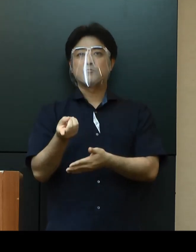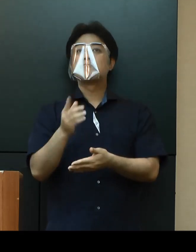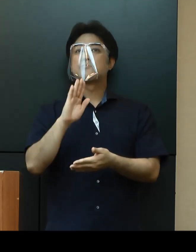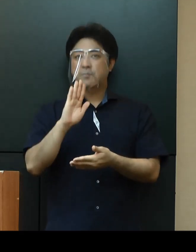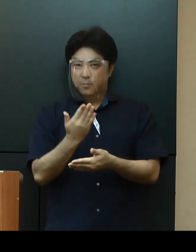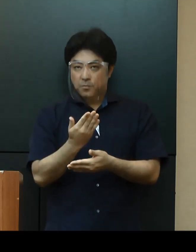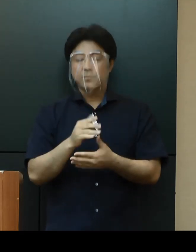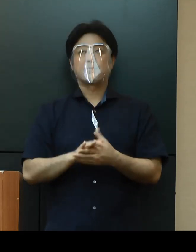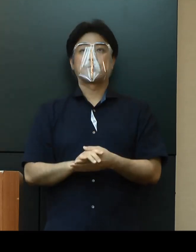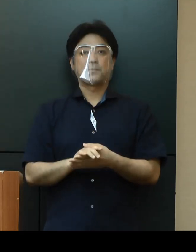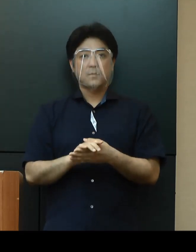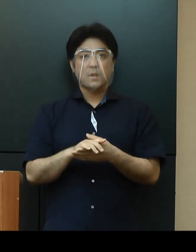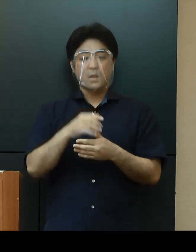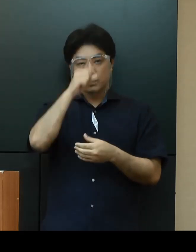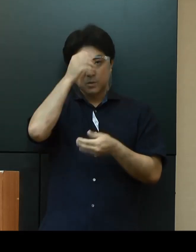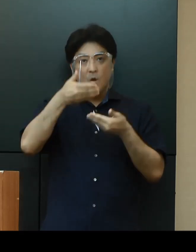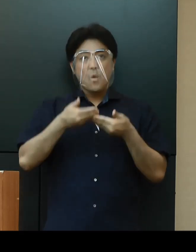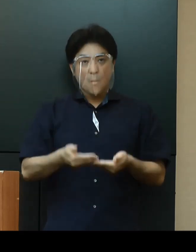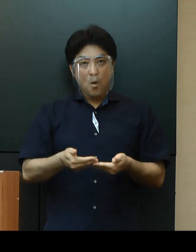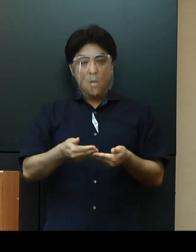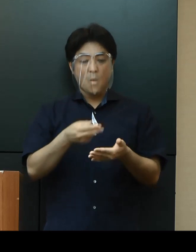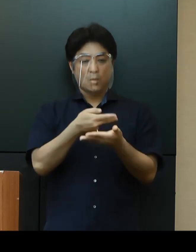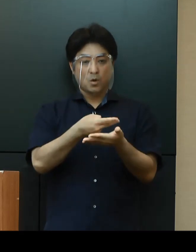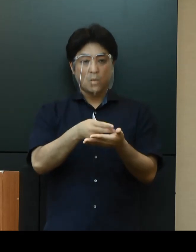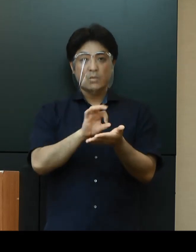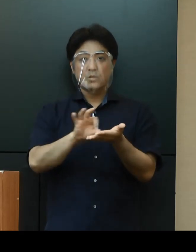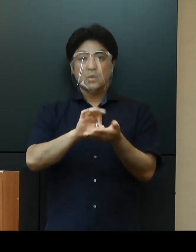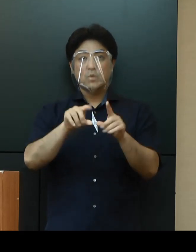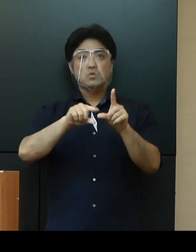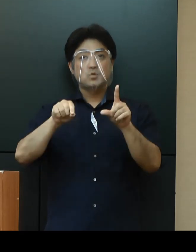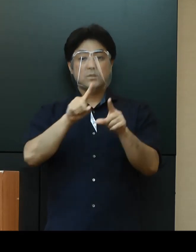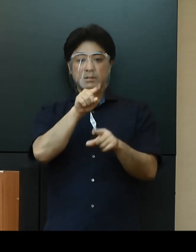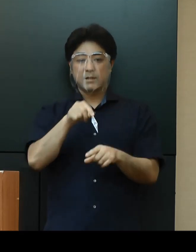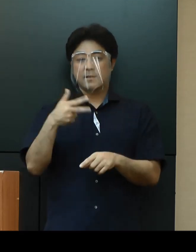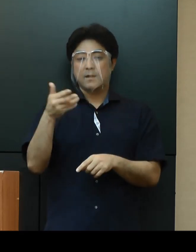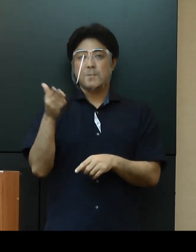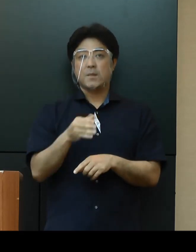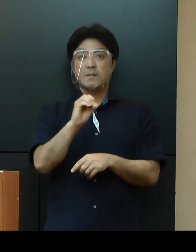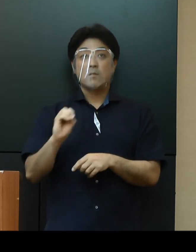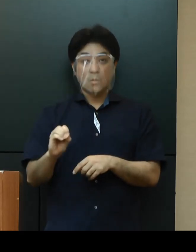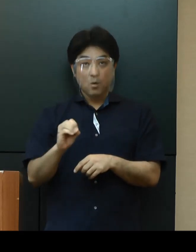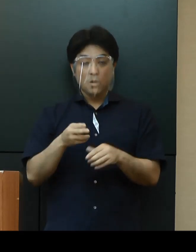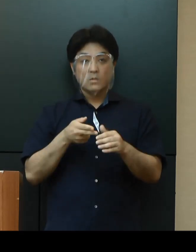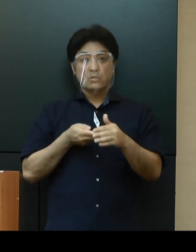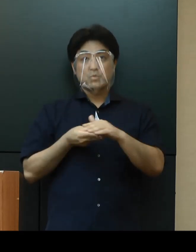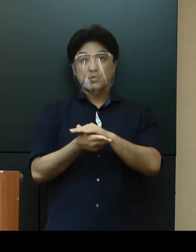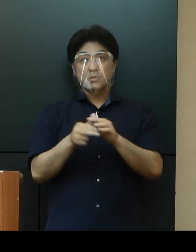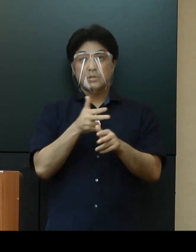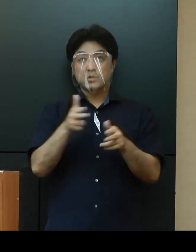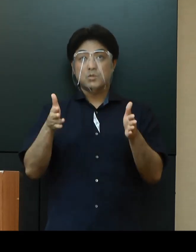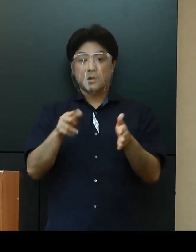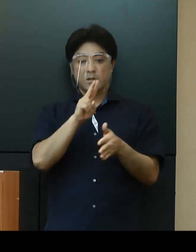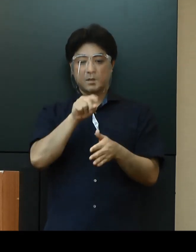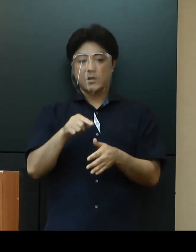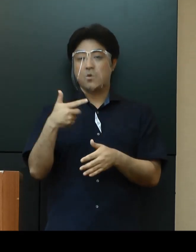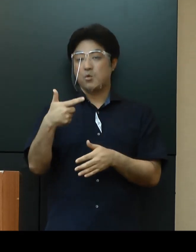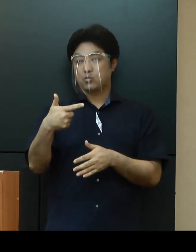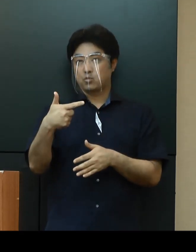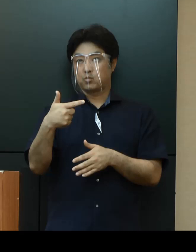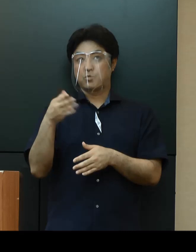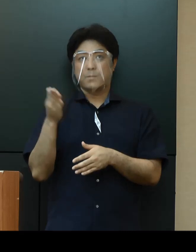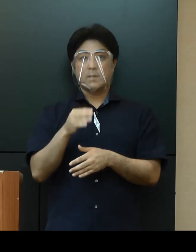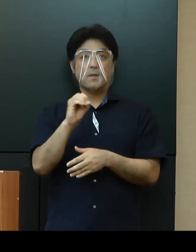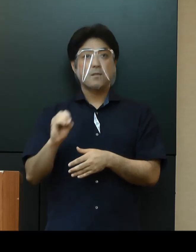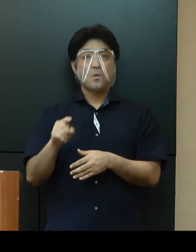重症病床利用率1.7％、入院１週間以内の重症化率2.6％については、第１段階